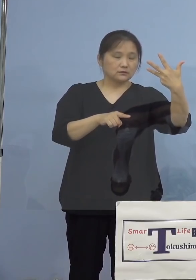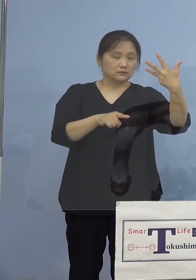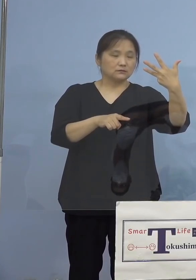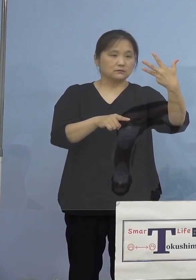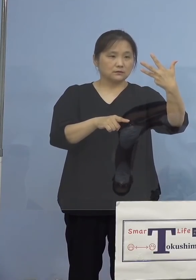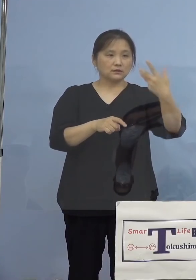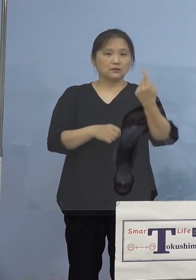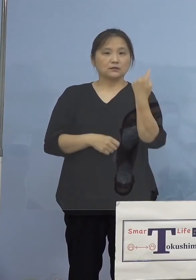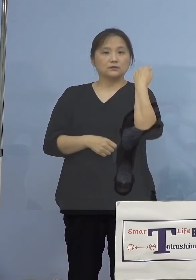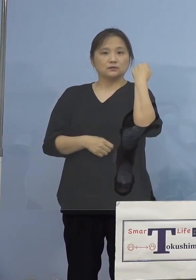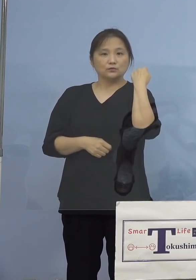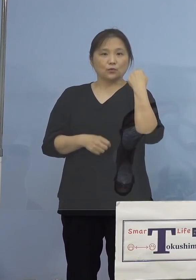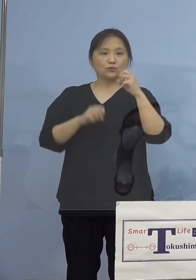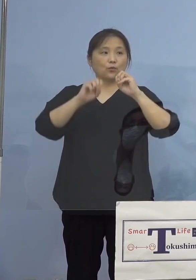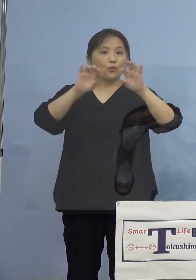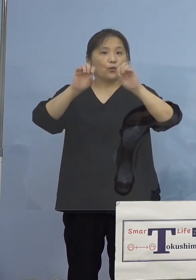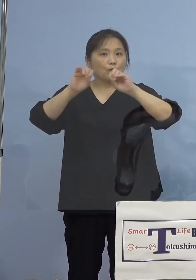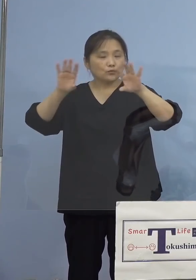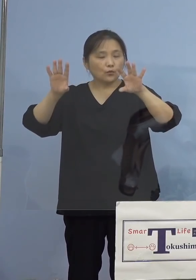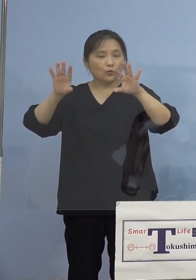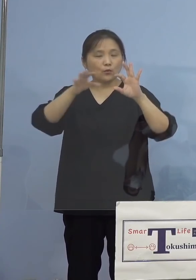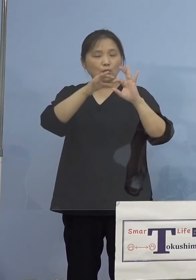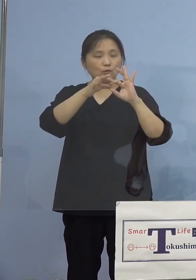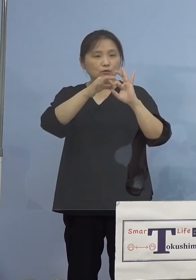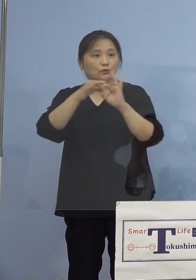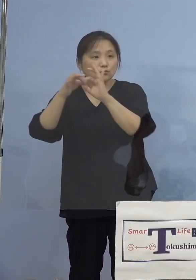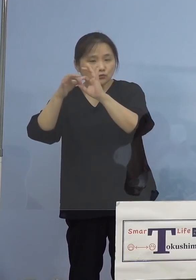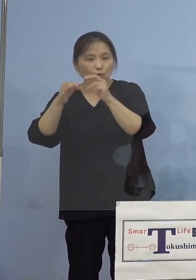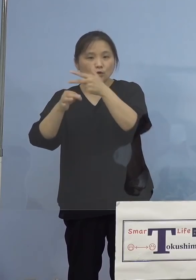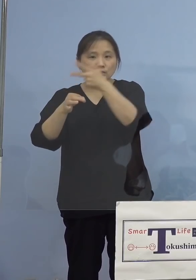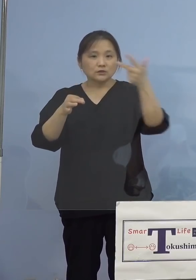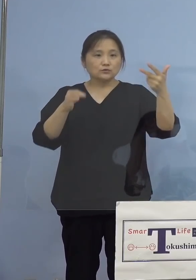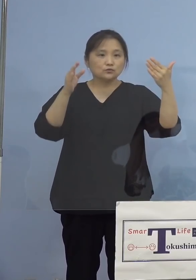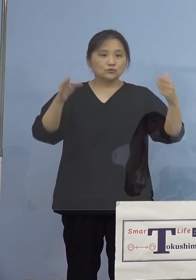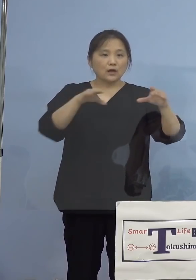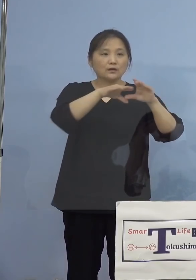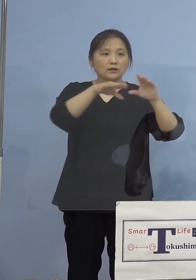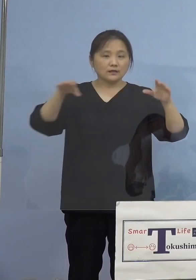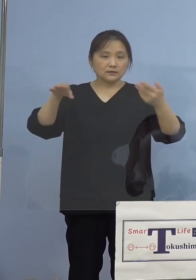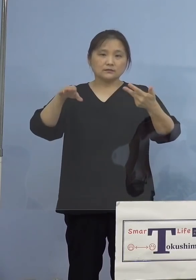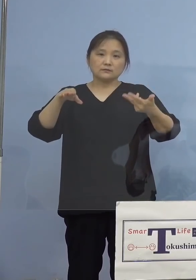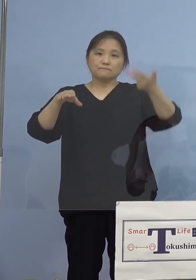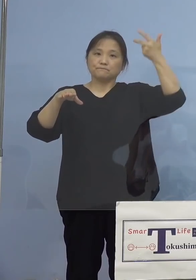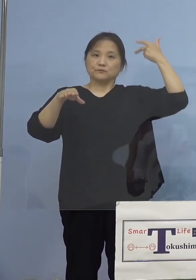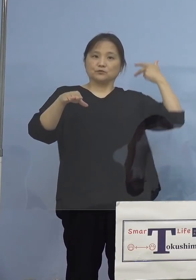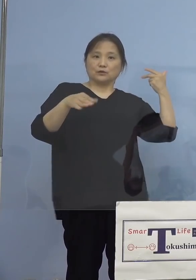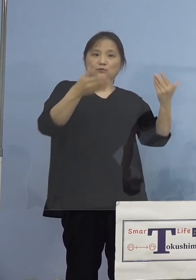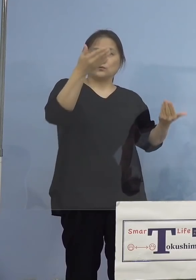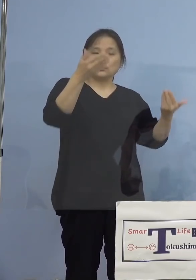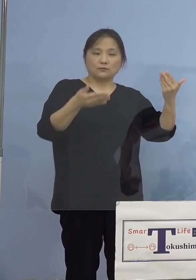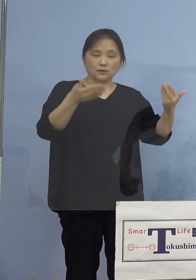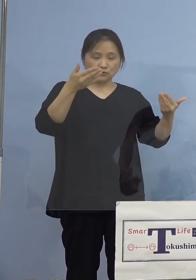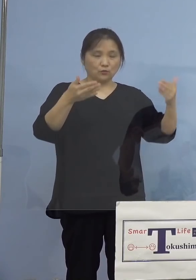昨日の報道によりますと、1週間平均で 前の週よりも減少しているところで